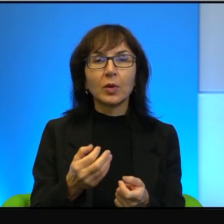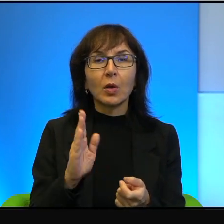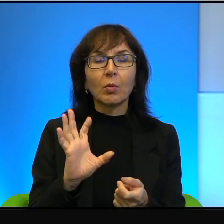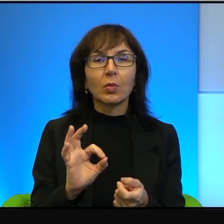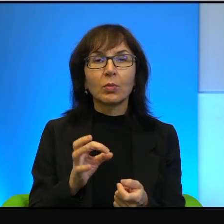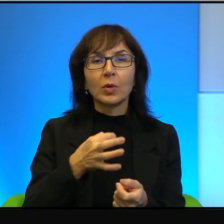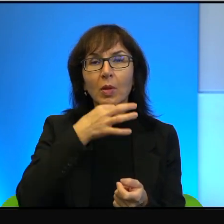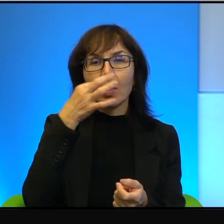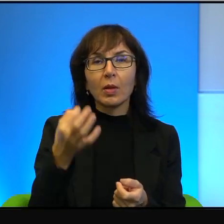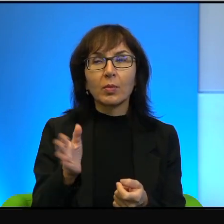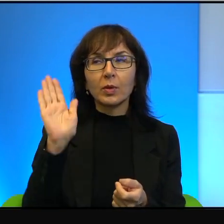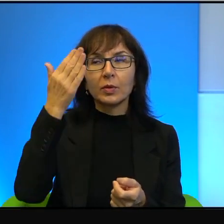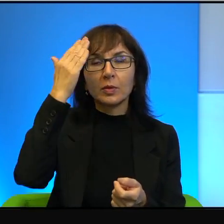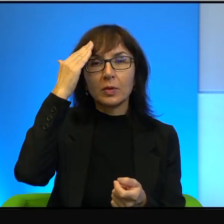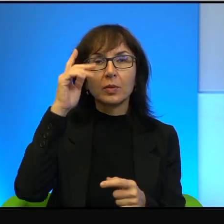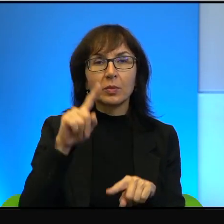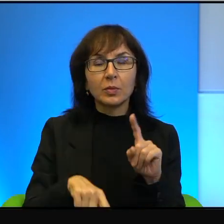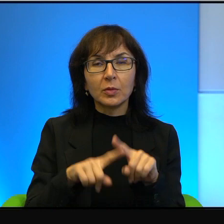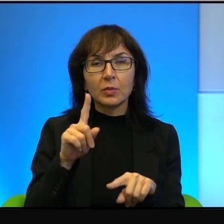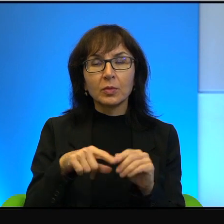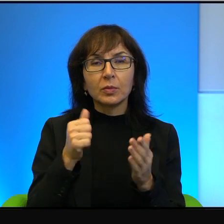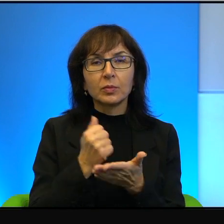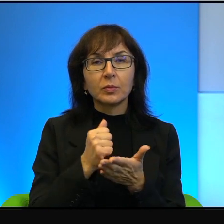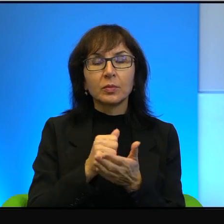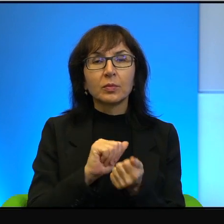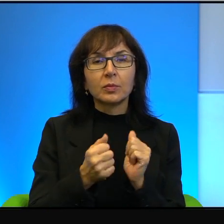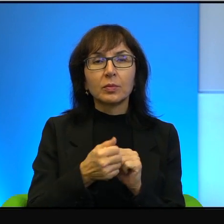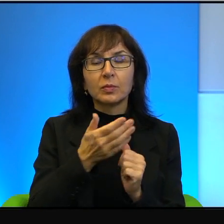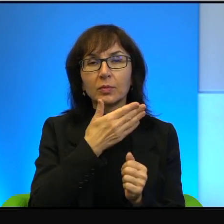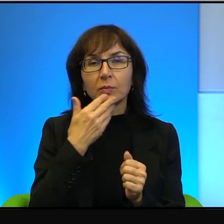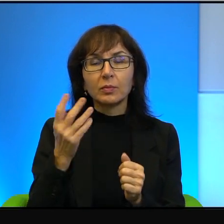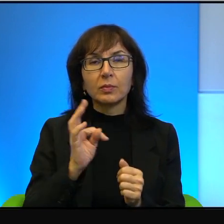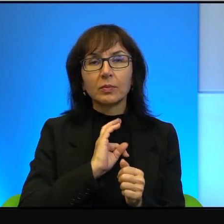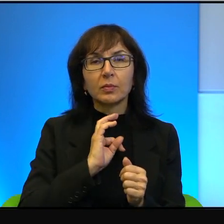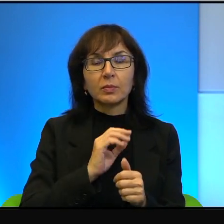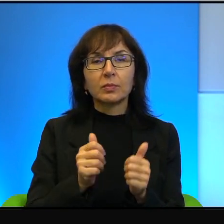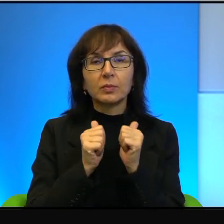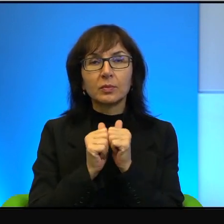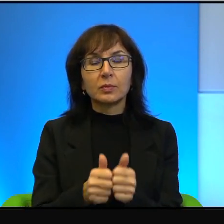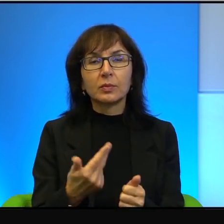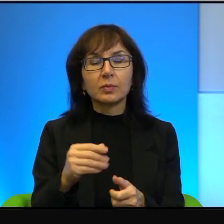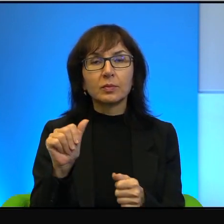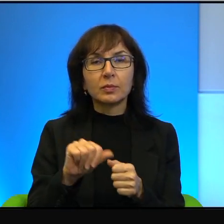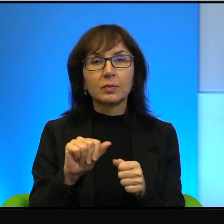to naturalna sprawa. Albo, że nie mam własnego zdania, ale nie oceniam dlatego,